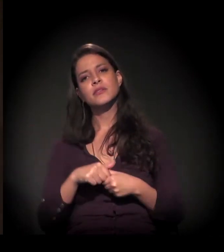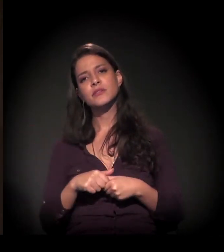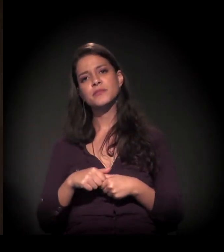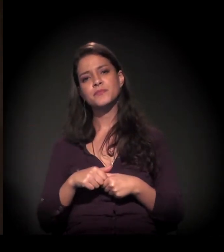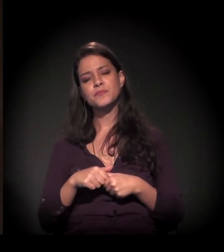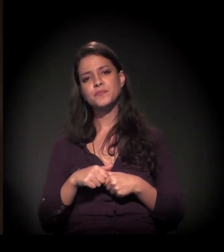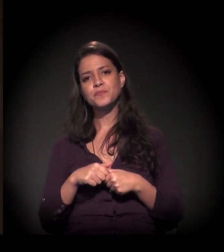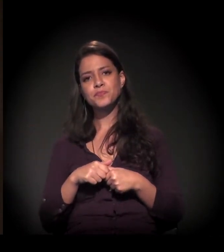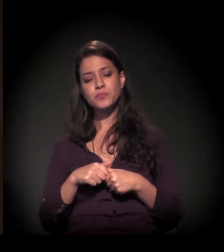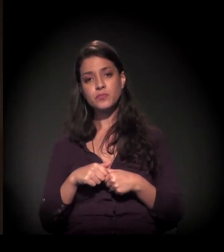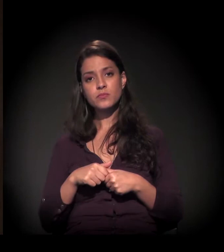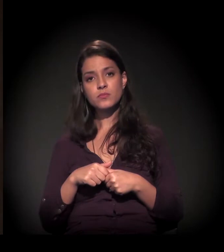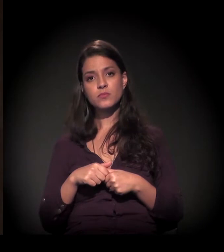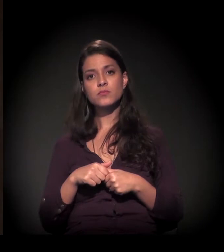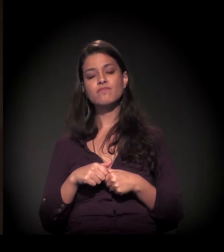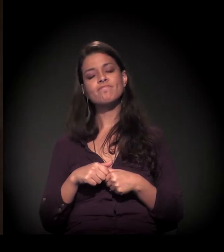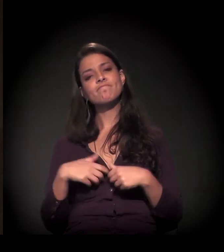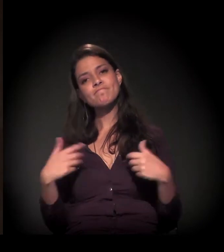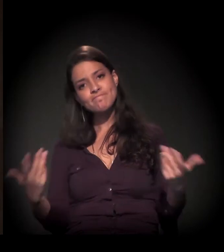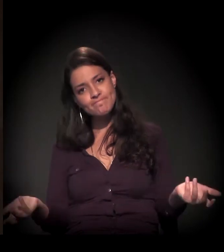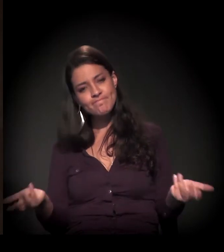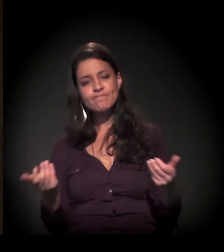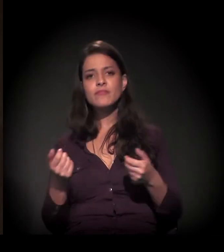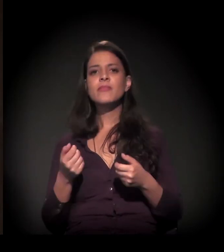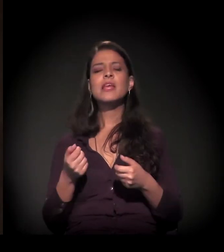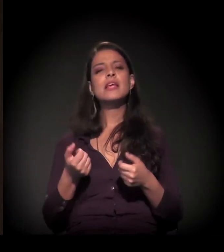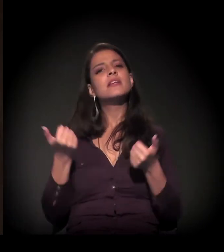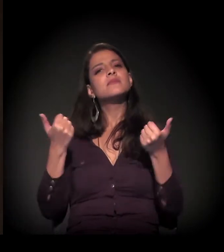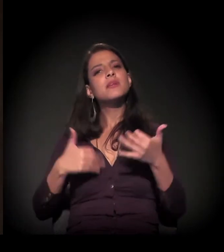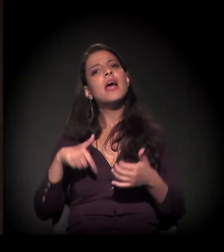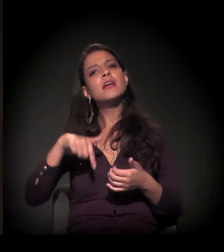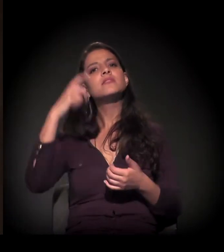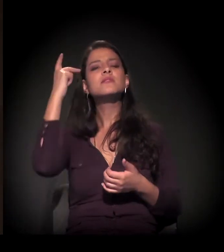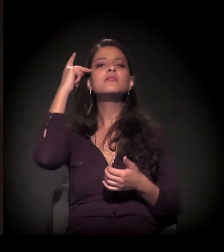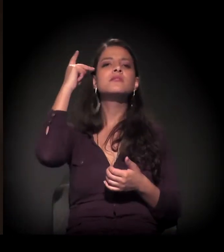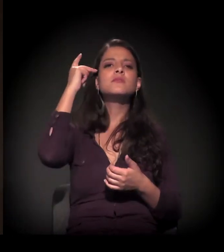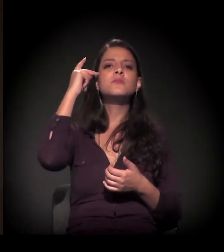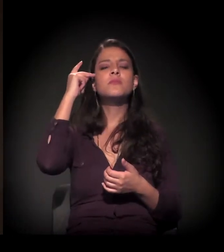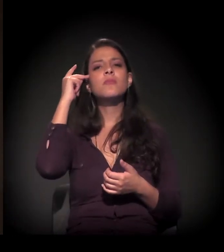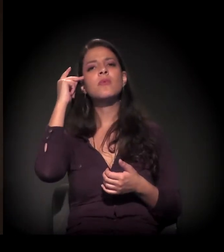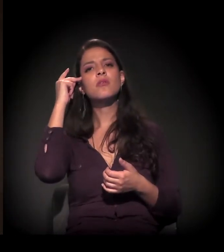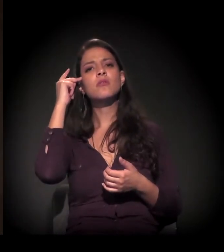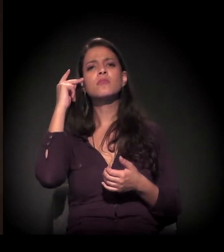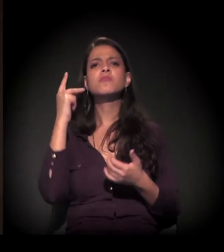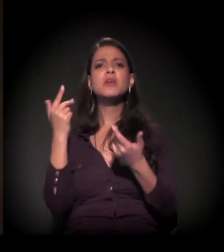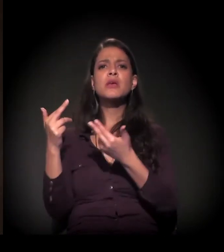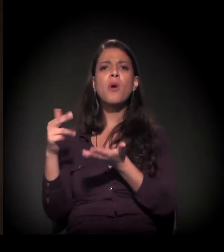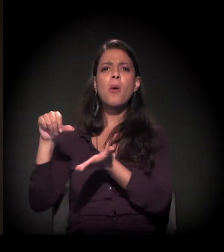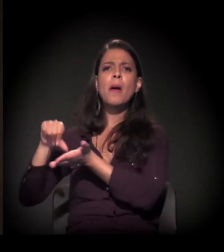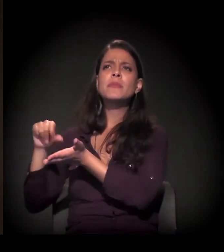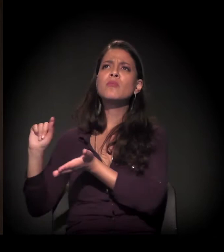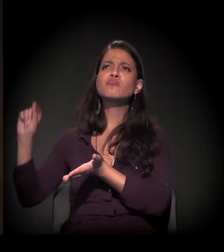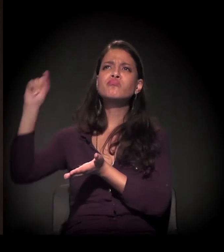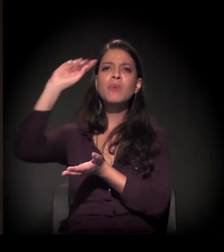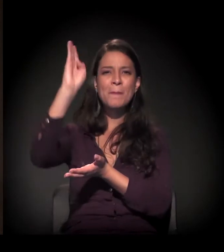E vamos dizer que São Paulo, como outras capitais do Brasil,